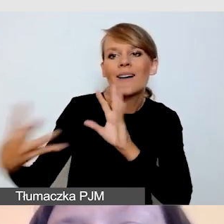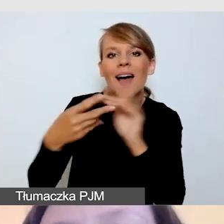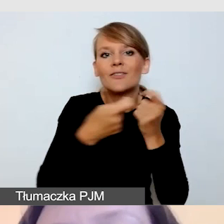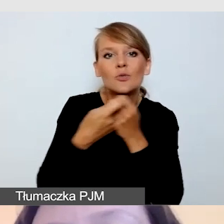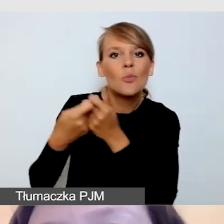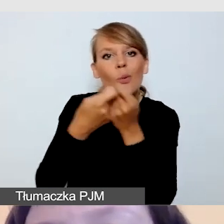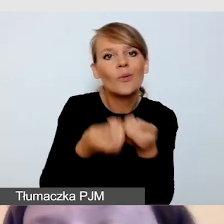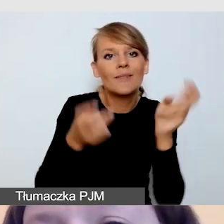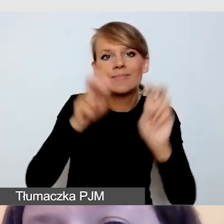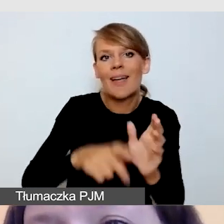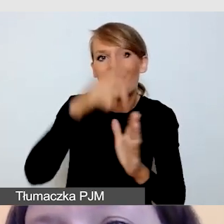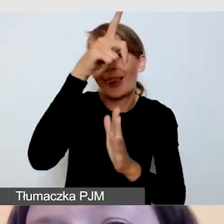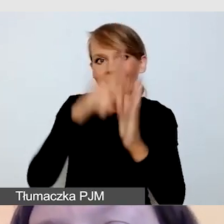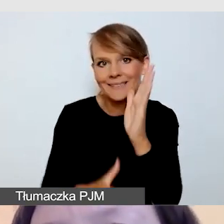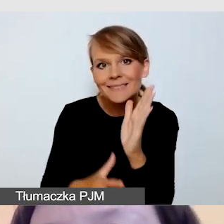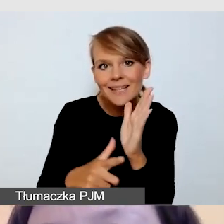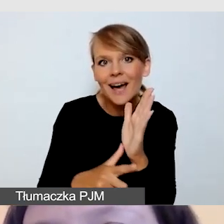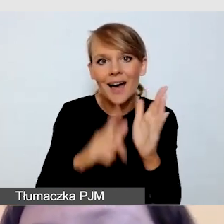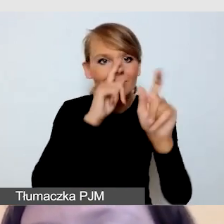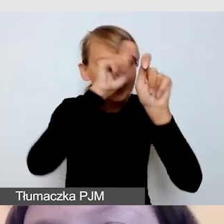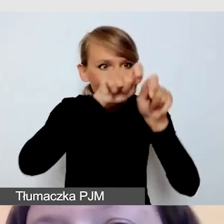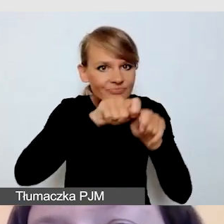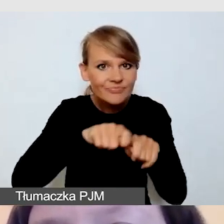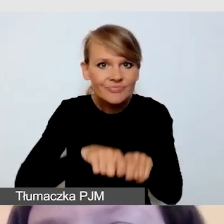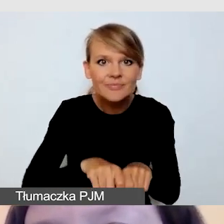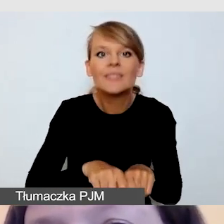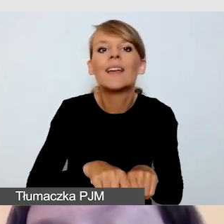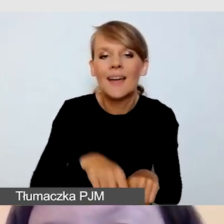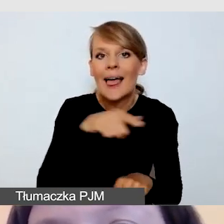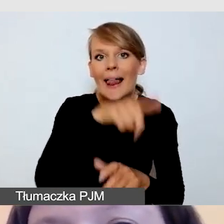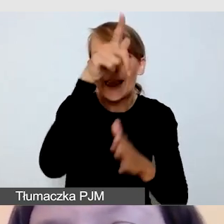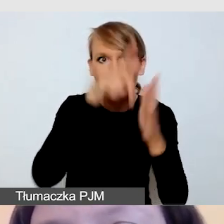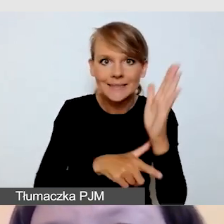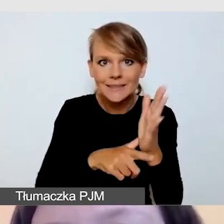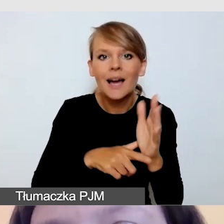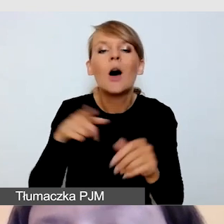które na zamówienie Urzędu Miasta Warszawy